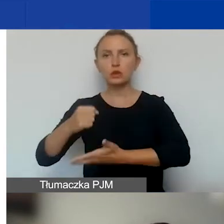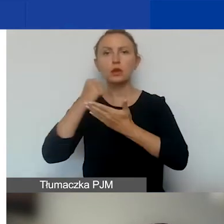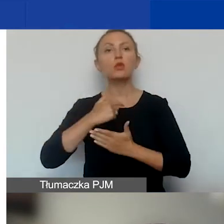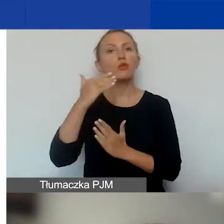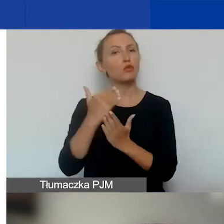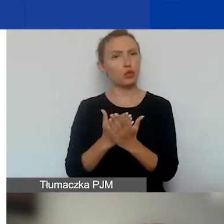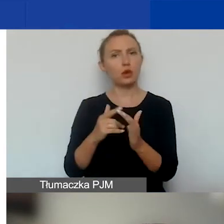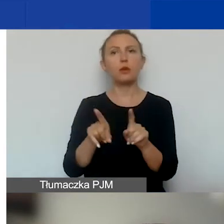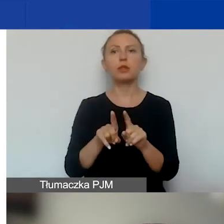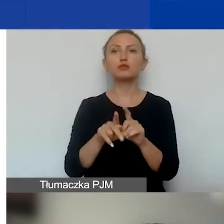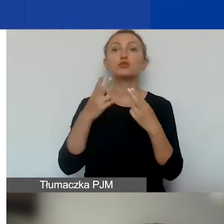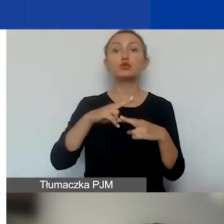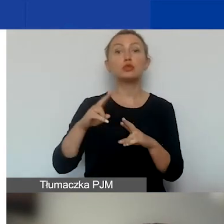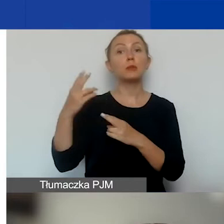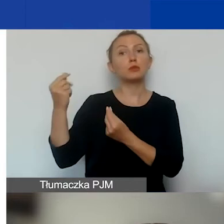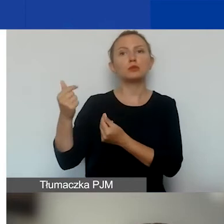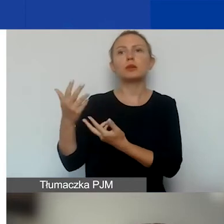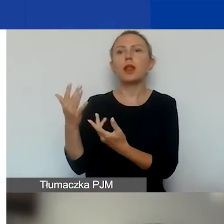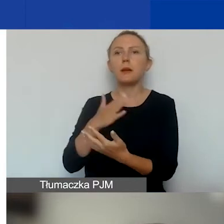i dostępność środków w danej turze naboru ciągłego.